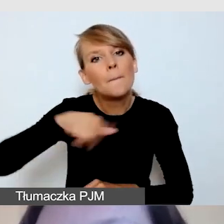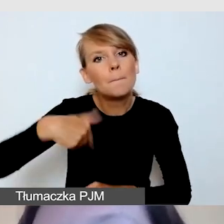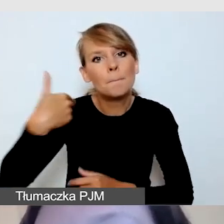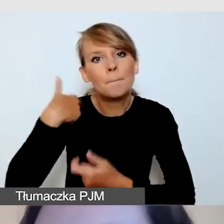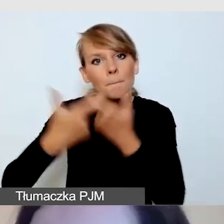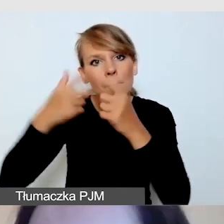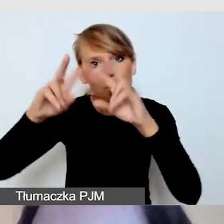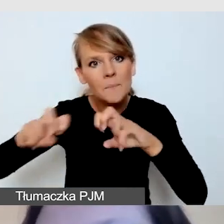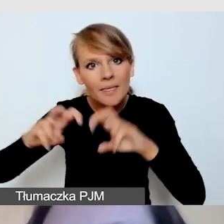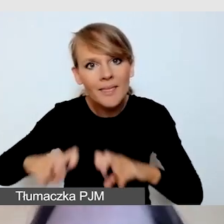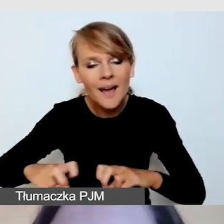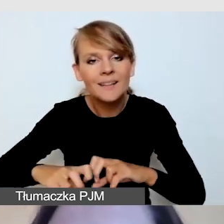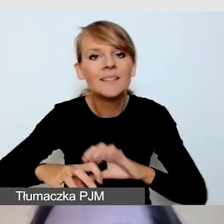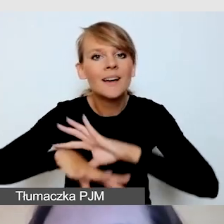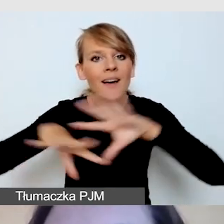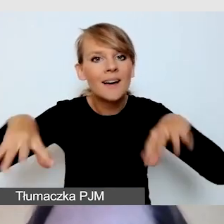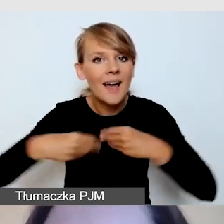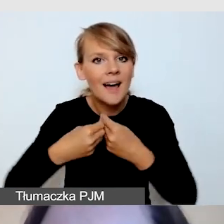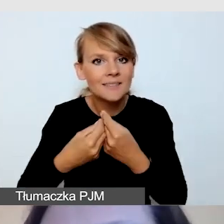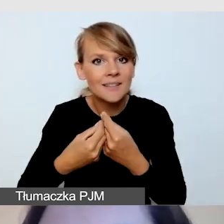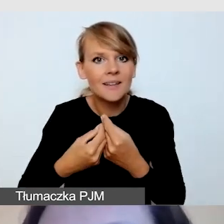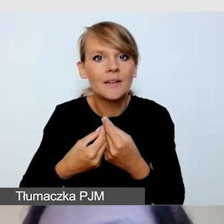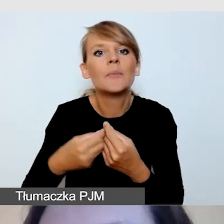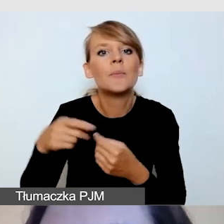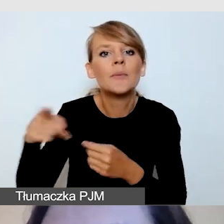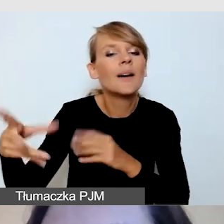by przygotować wspólnie z dr Aleksandrą Kalatą-Zawłocką